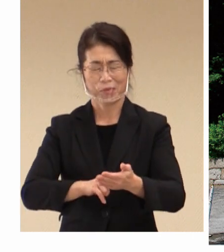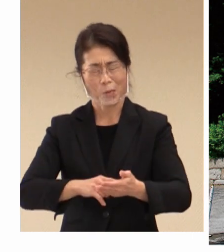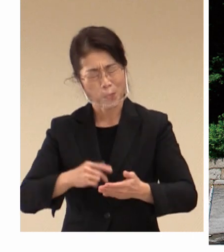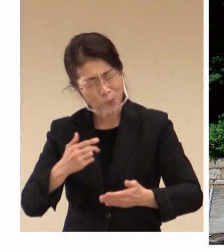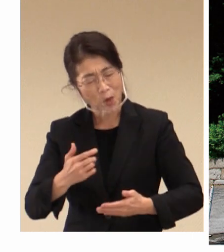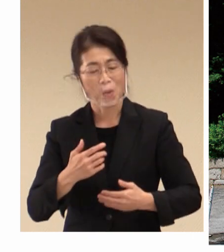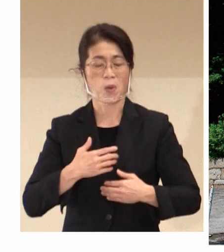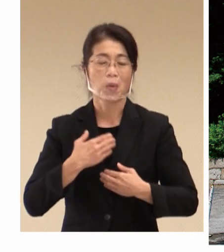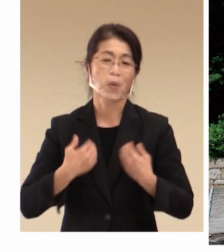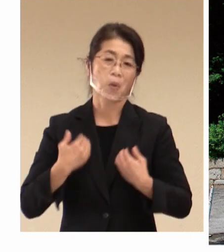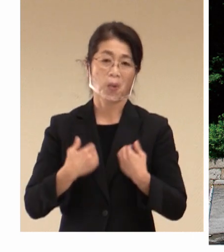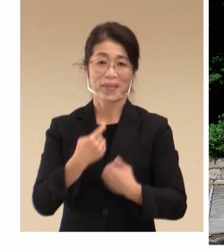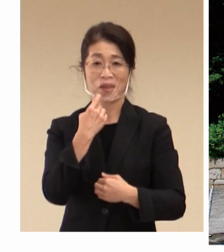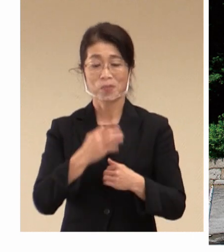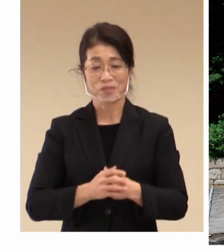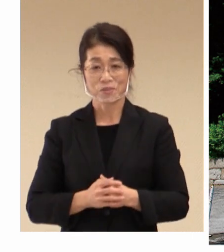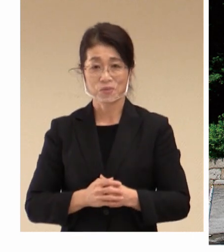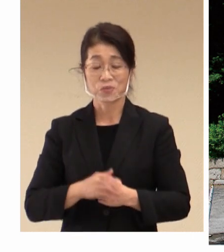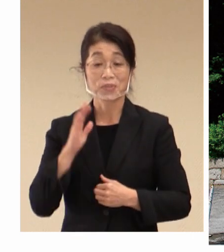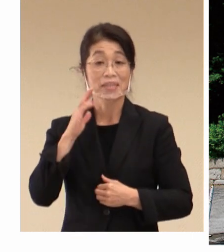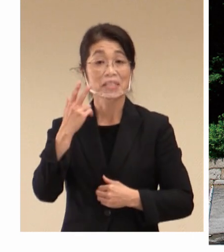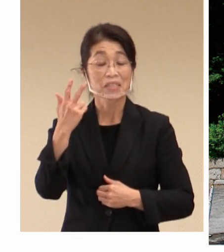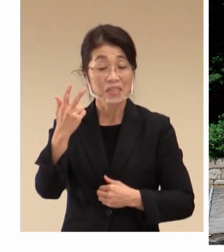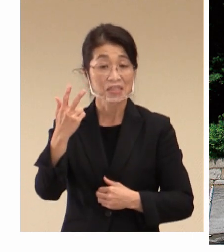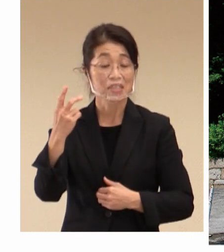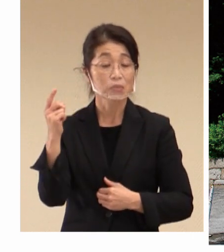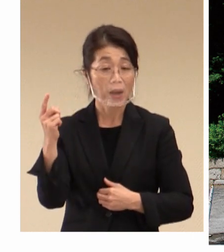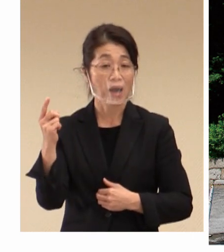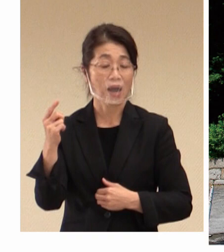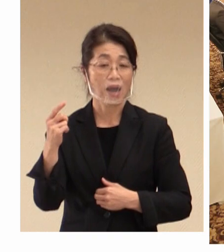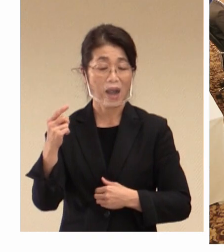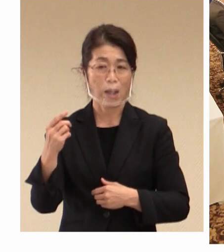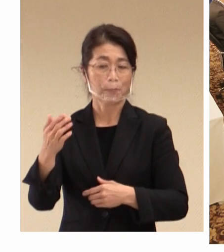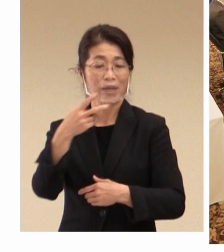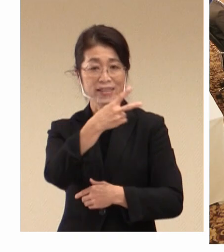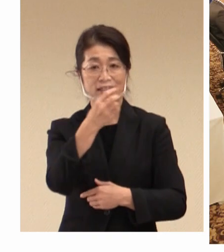市といたしましては、2016年の 教育大臣会合の